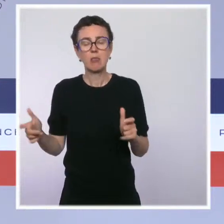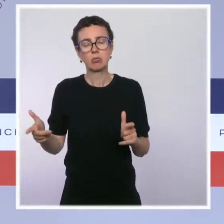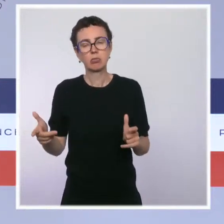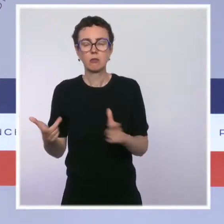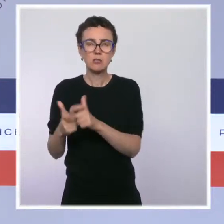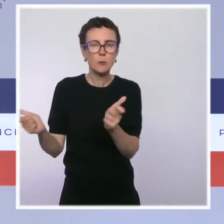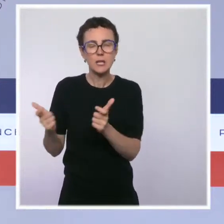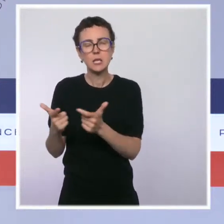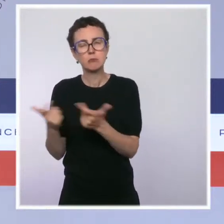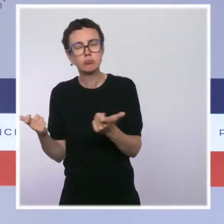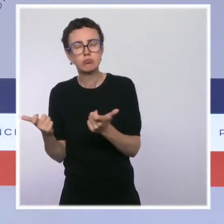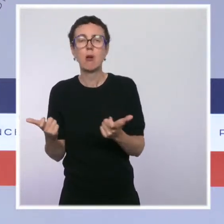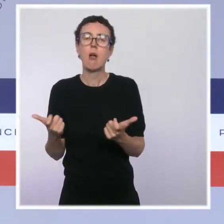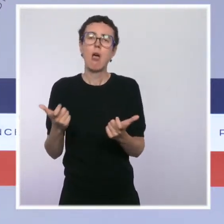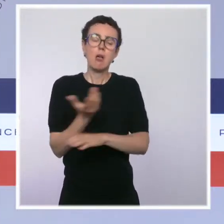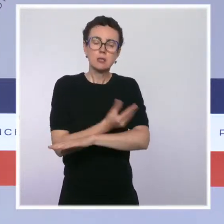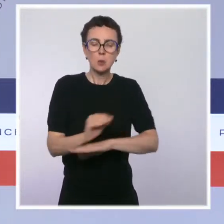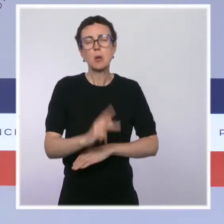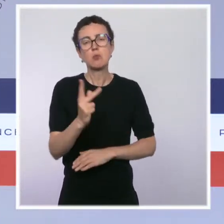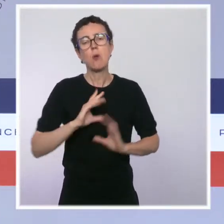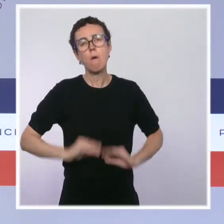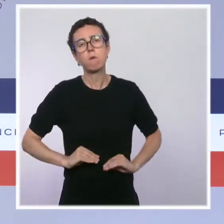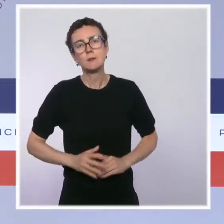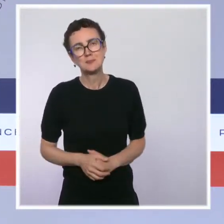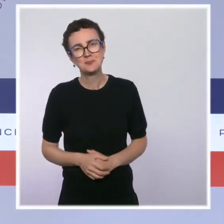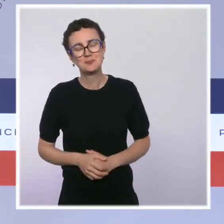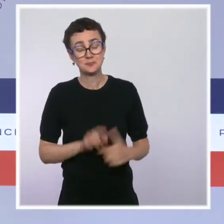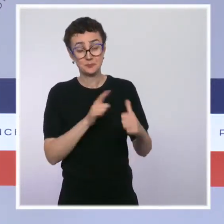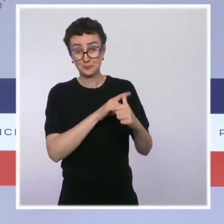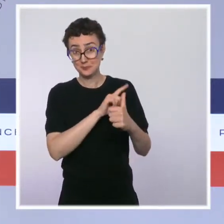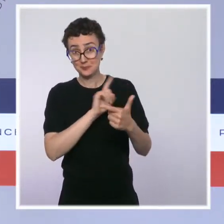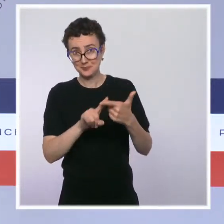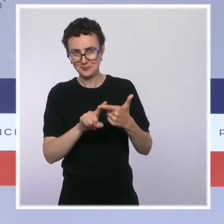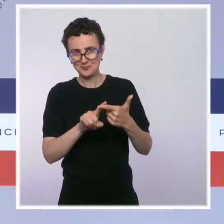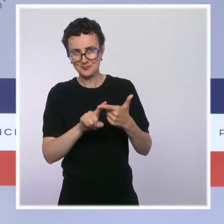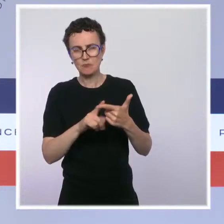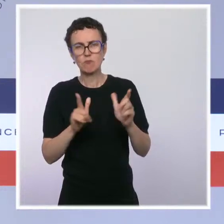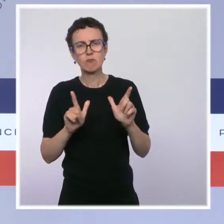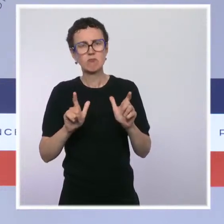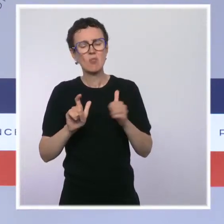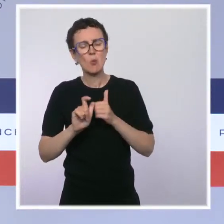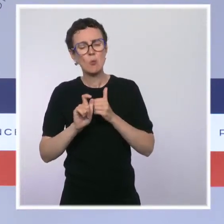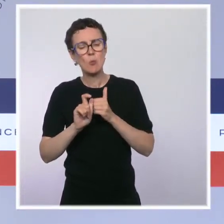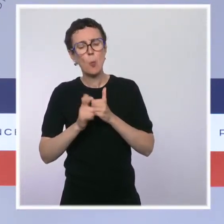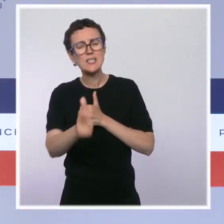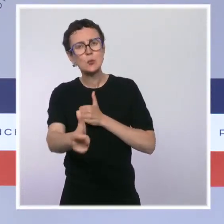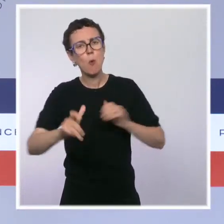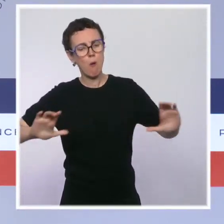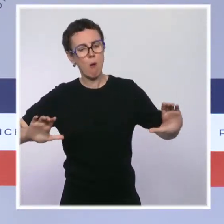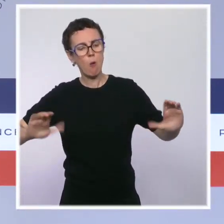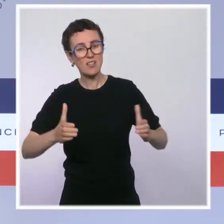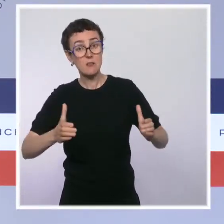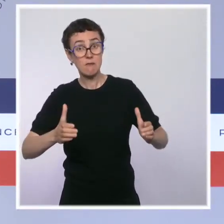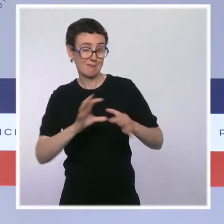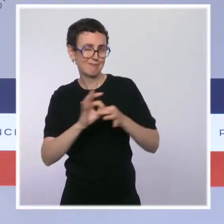Enfin, la dernière ordonnance du garde des Sceaux concernait la réforme des procédures collectives, là aussi en application de la loi PACTE et d'une directive